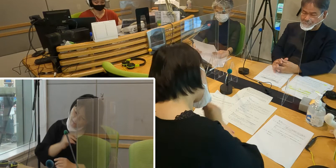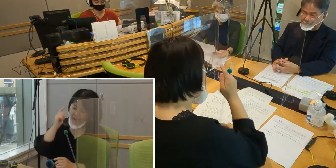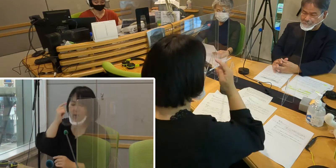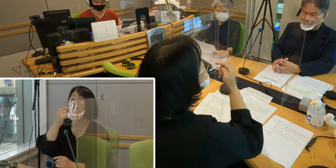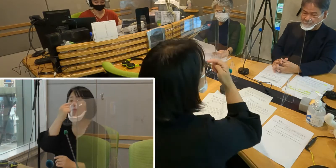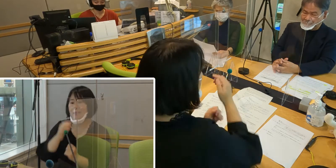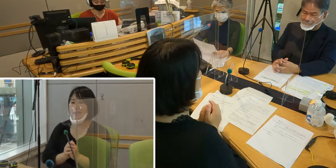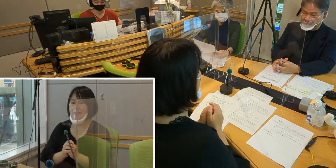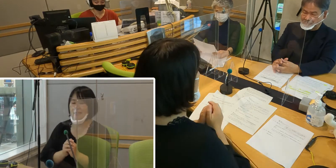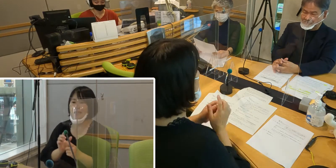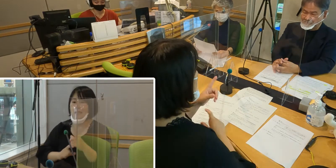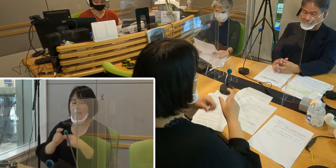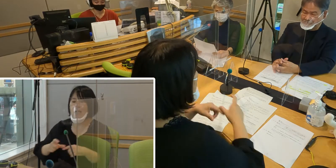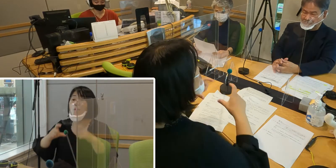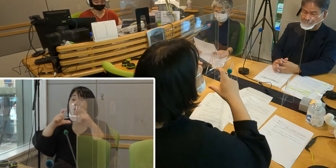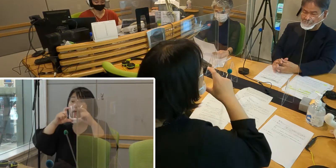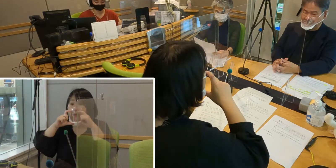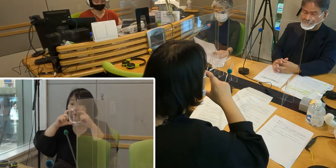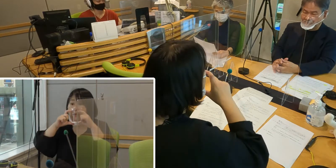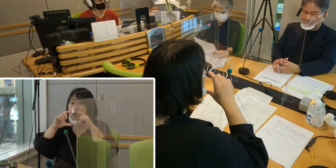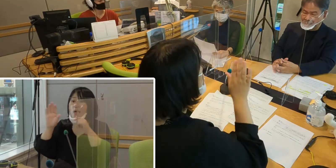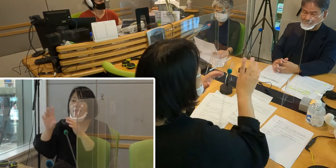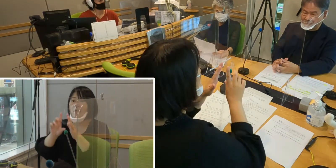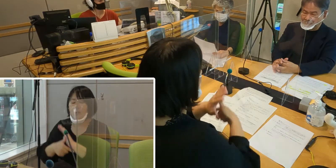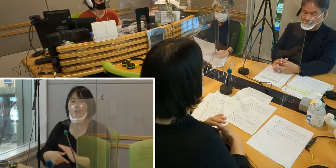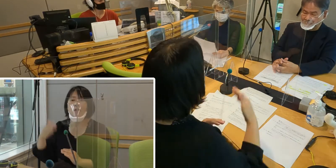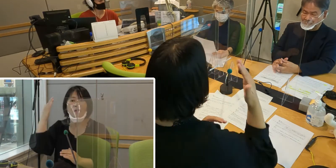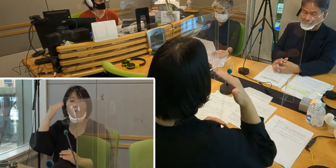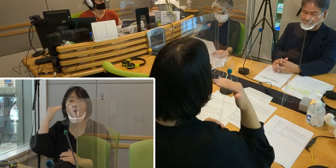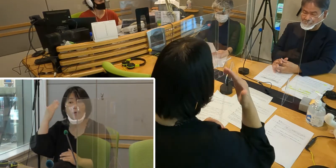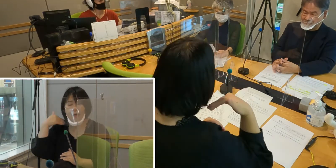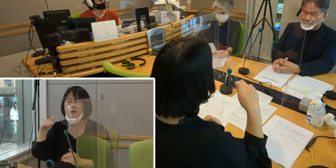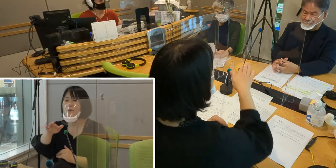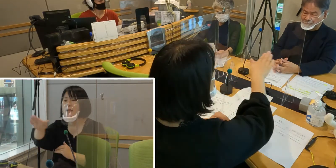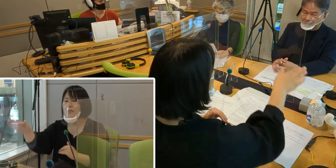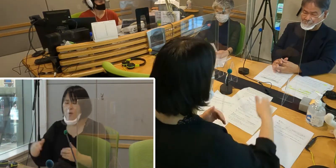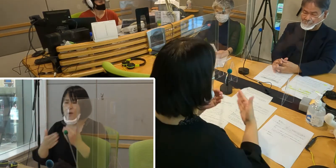さらにマスクは、聞こえない方々にとっては とても不便なことなんです。